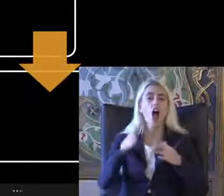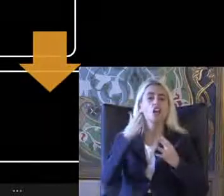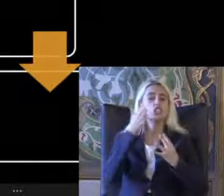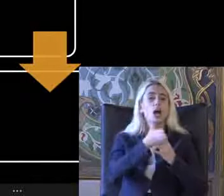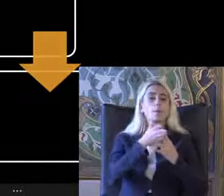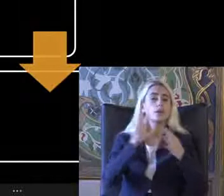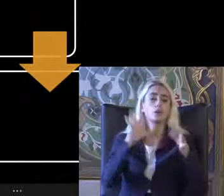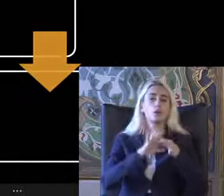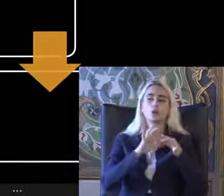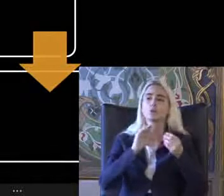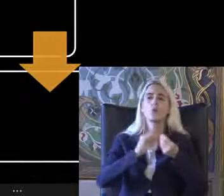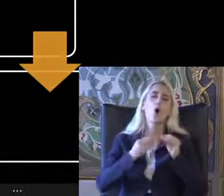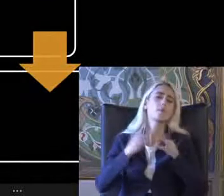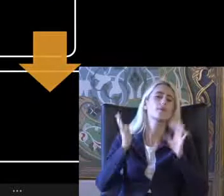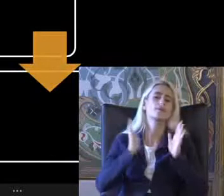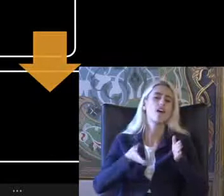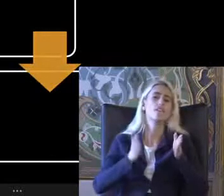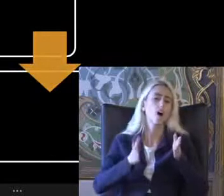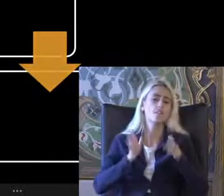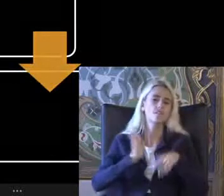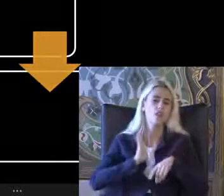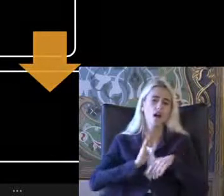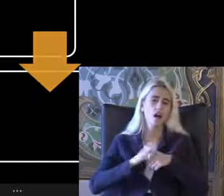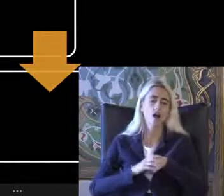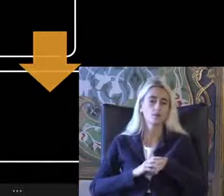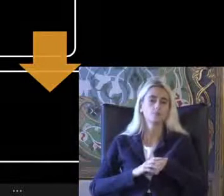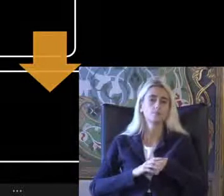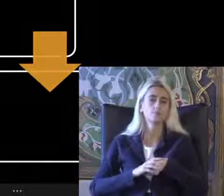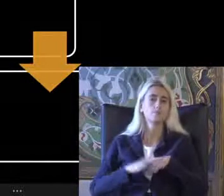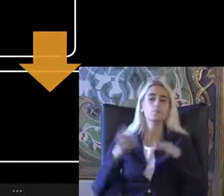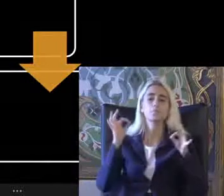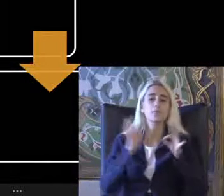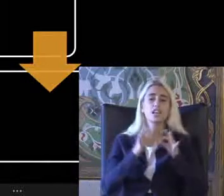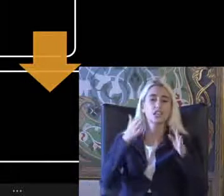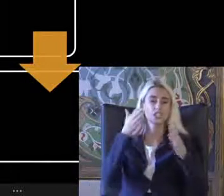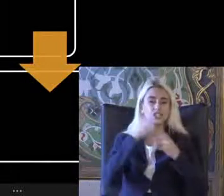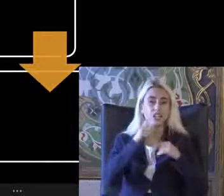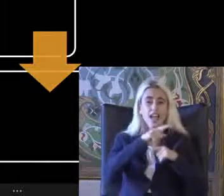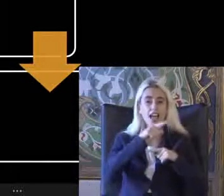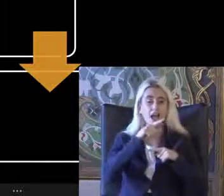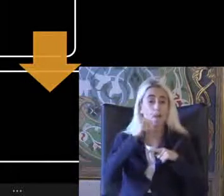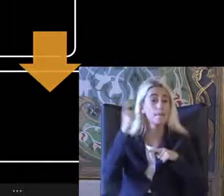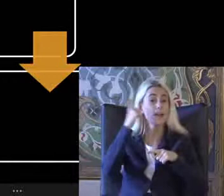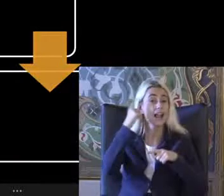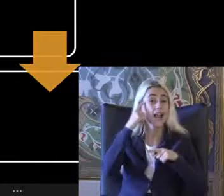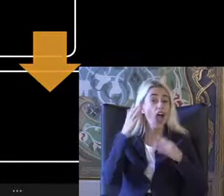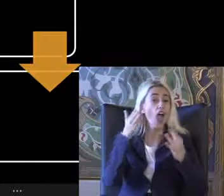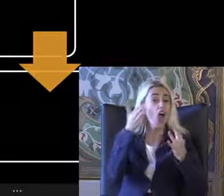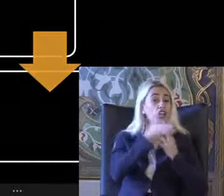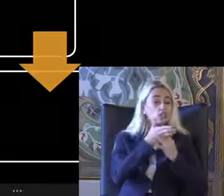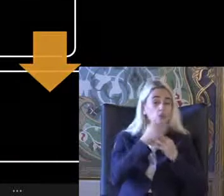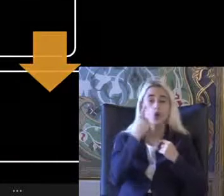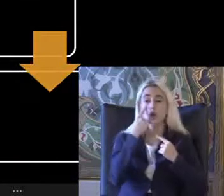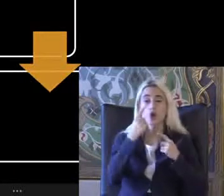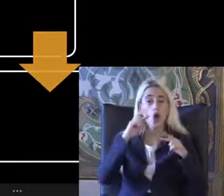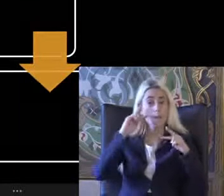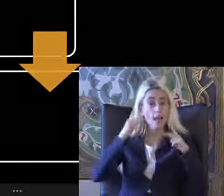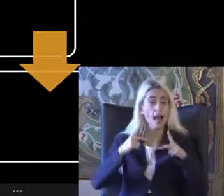Sorunları yaşıyoruz Bilişim erişilebilirliği bilgiye erişim Sadece Görme engellilerin değil